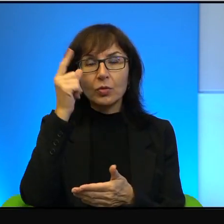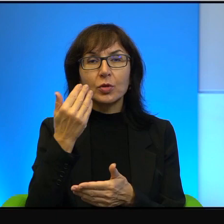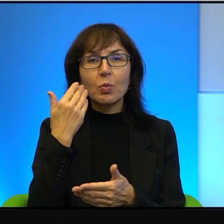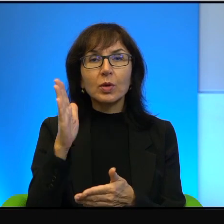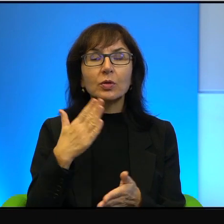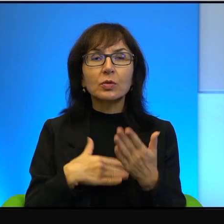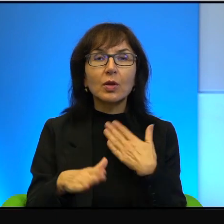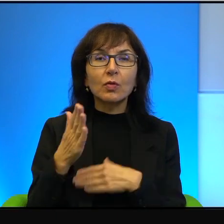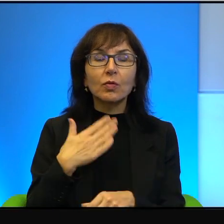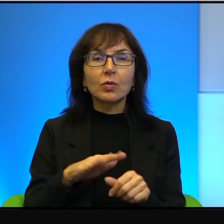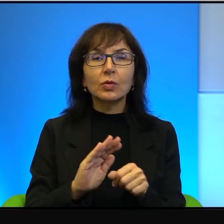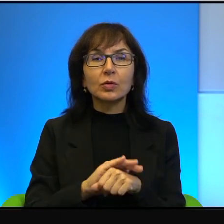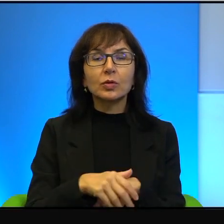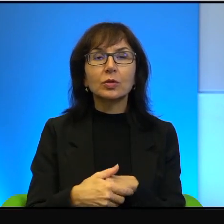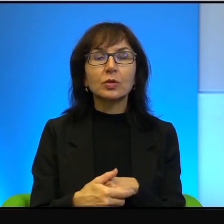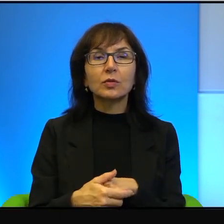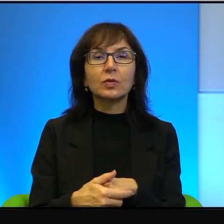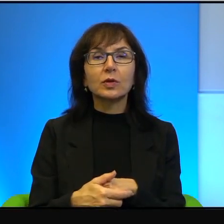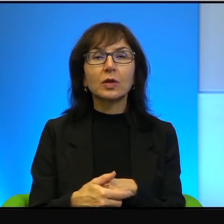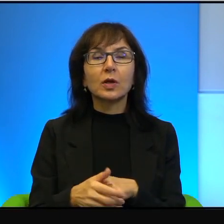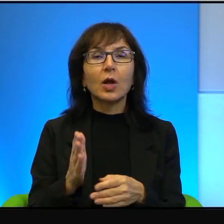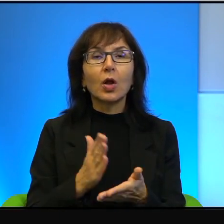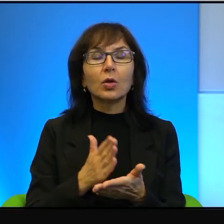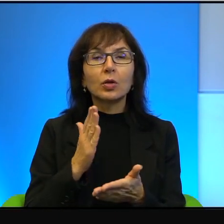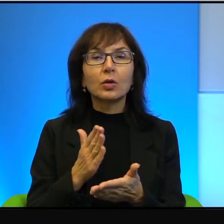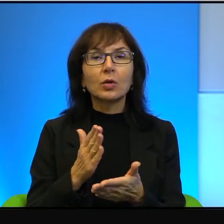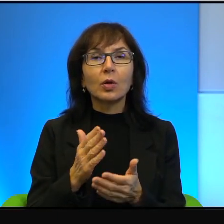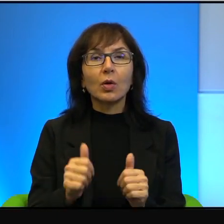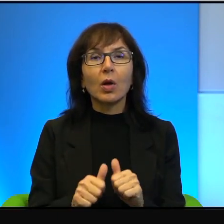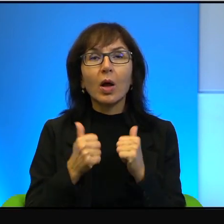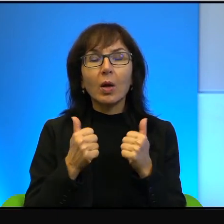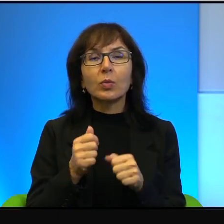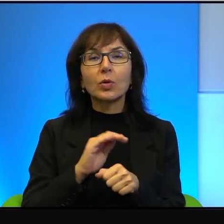i szczęśliwych. Tylko żeby to szczęście było pełne